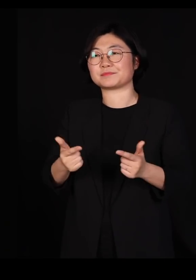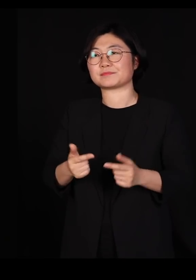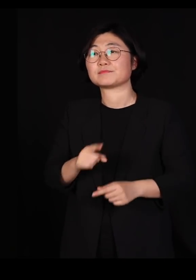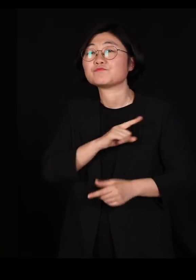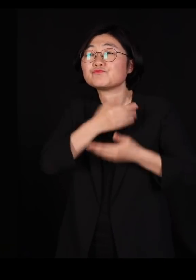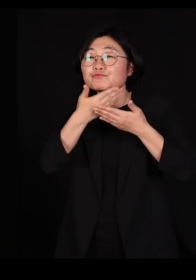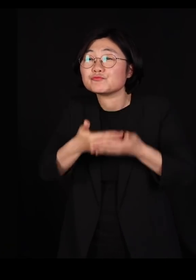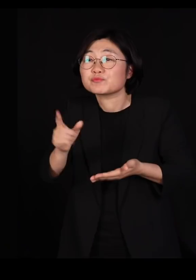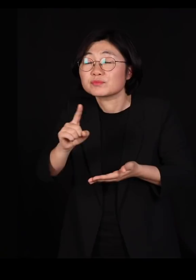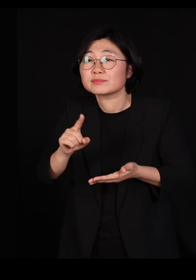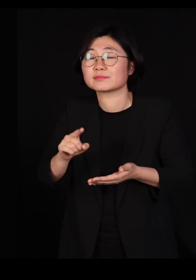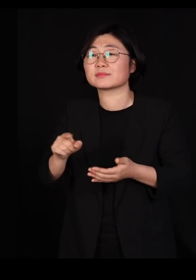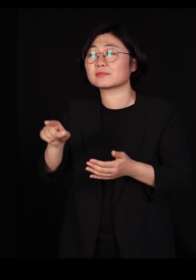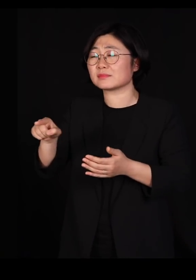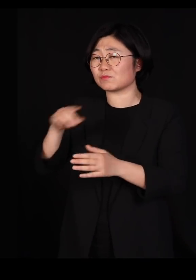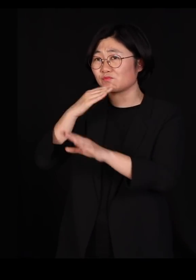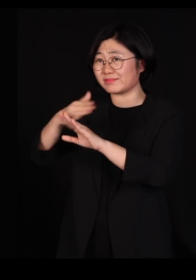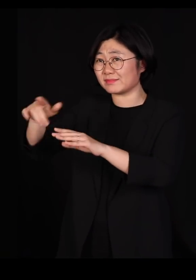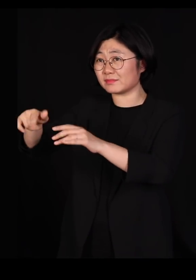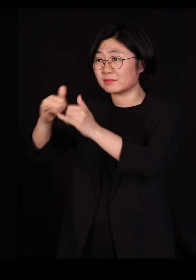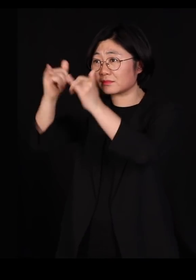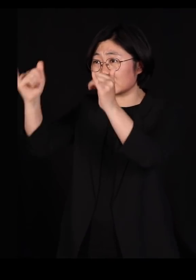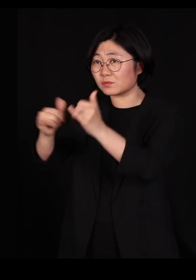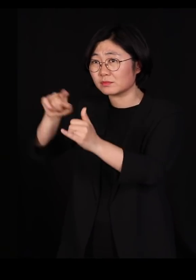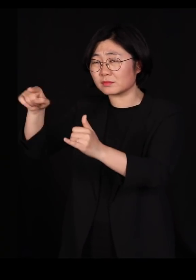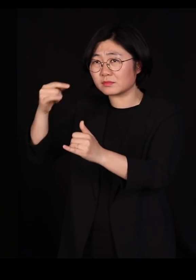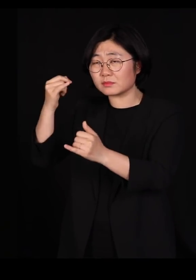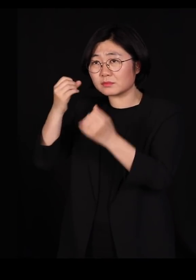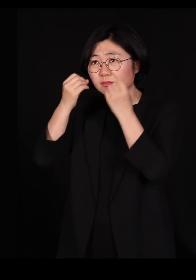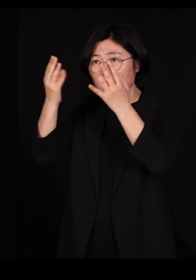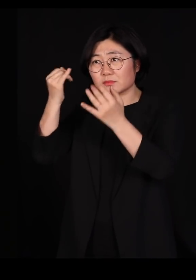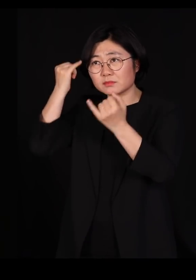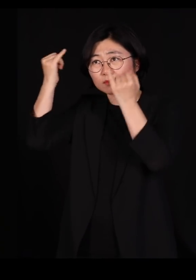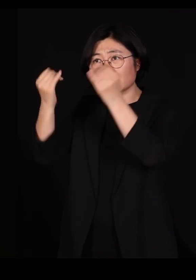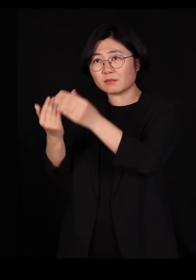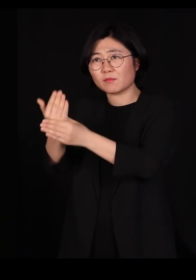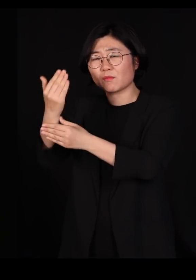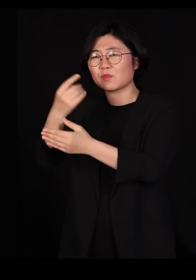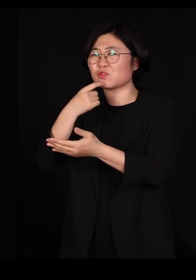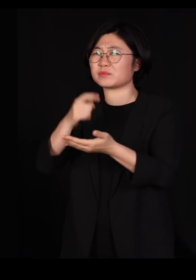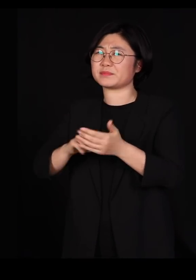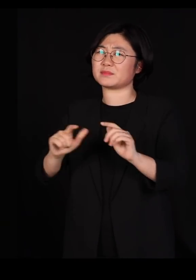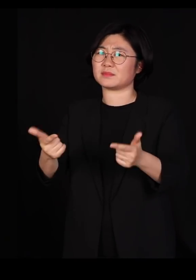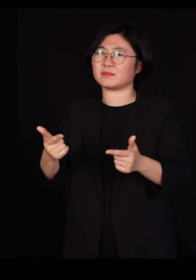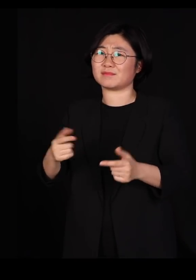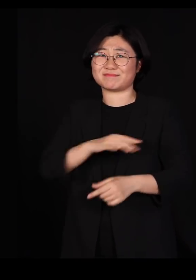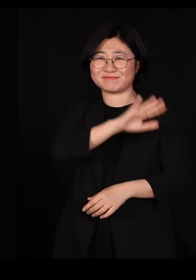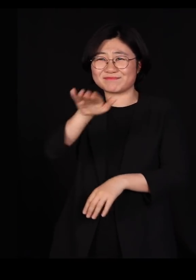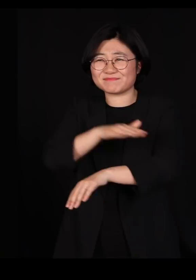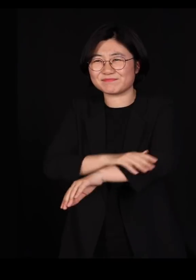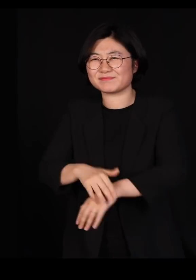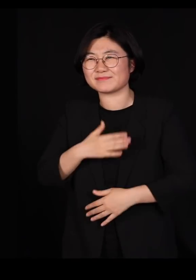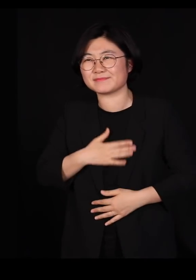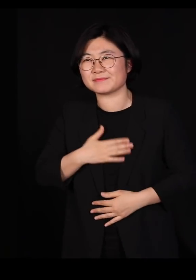저런 사회에서 창의적인 일이 나오지 않는다는 걸 우리가 너무나 잘 알기 때문입니다